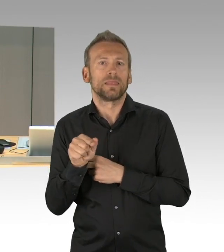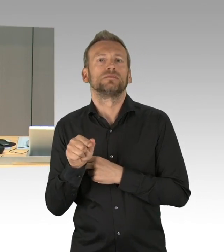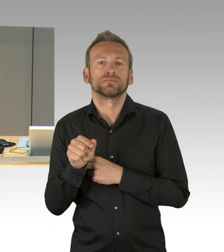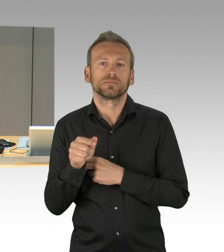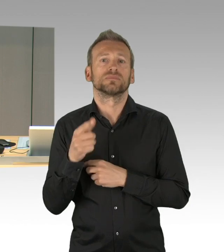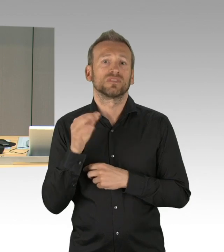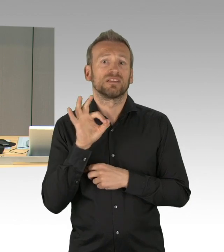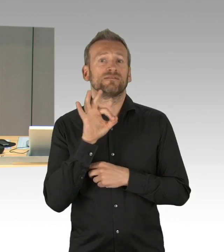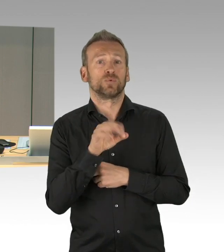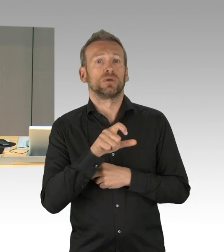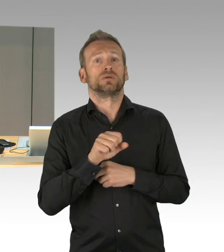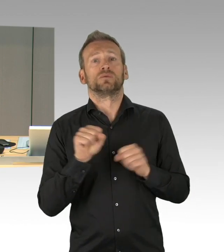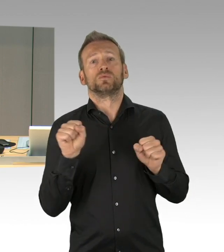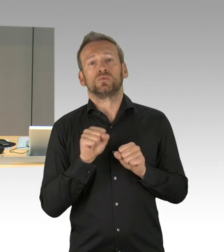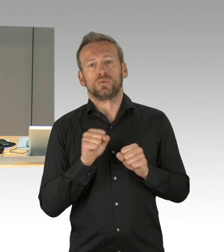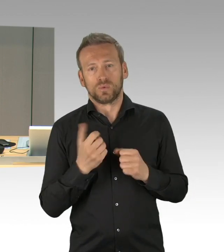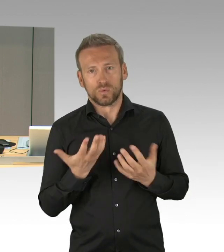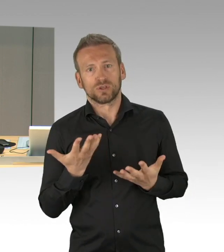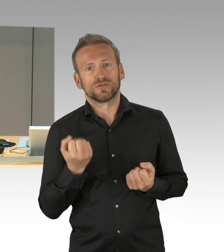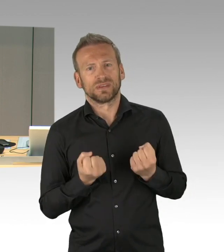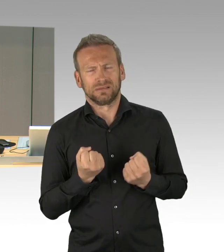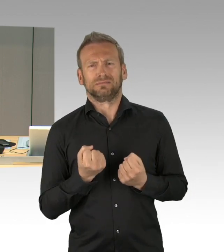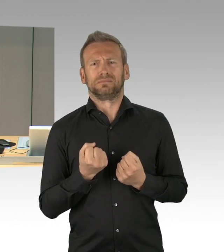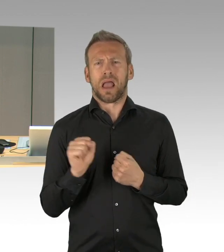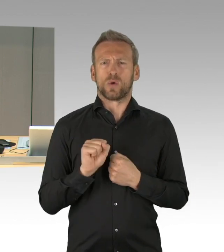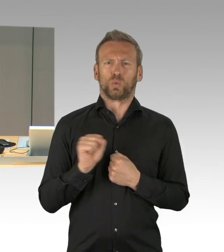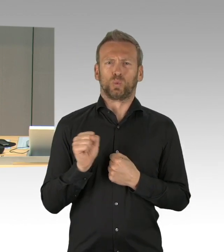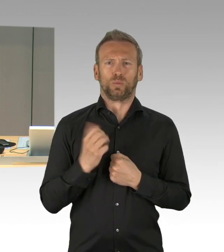(Zwischenrufe)